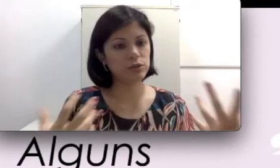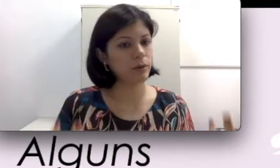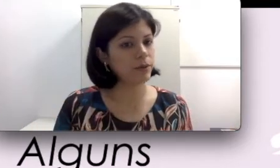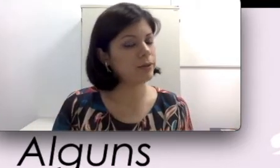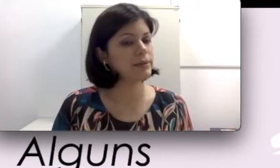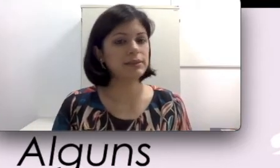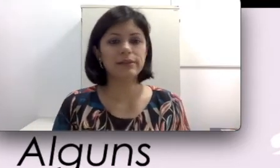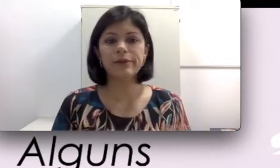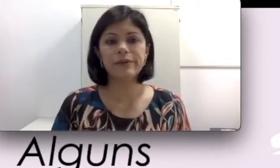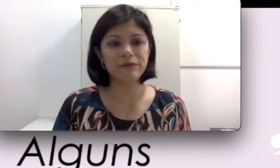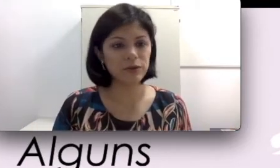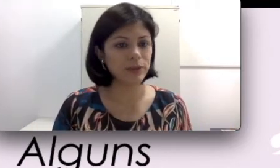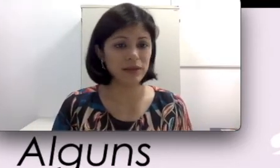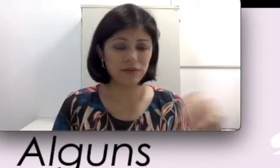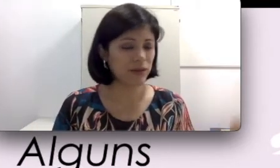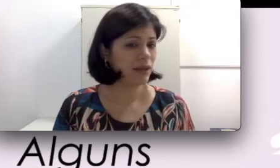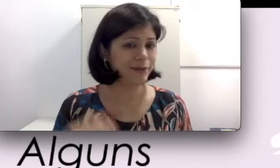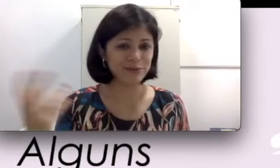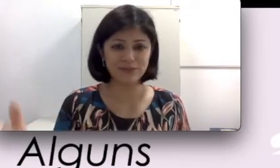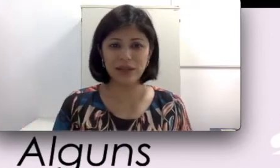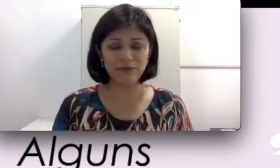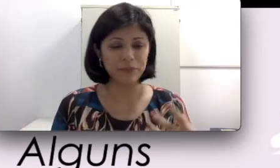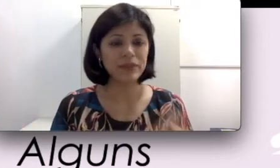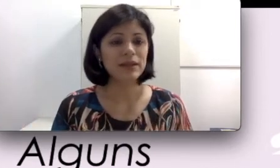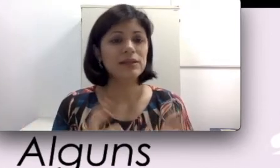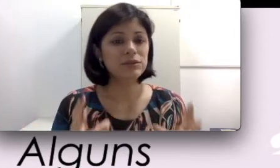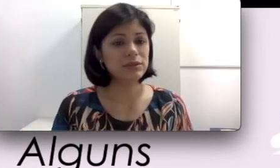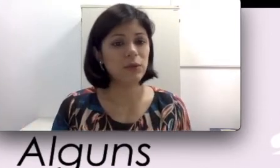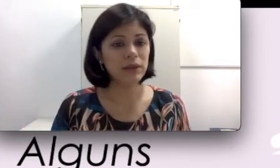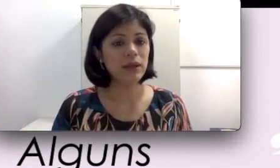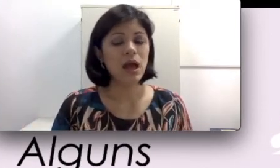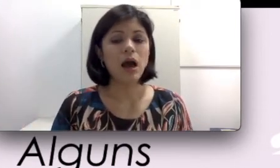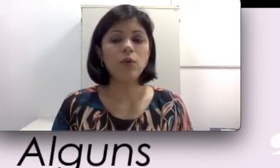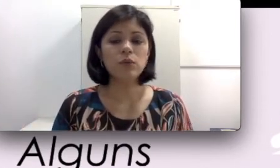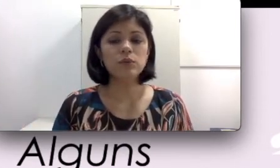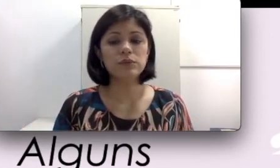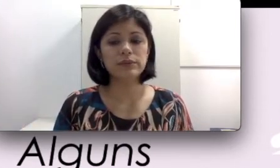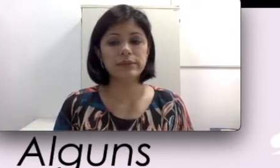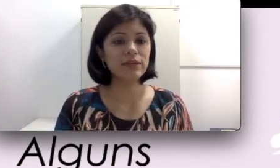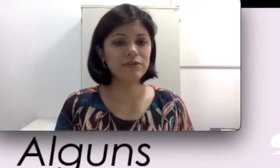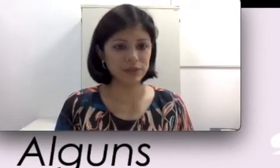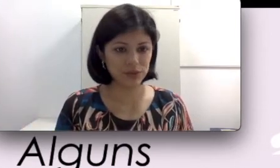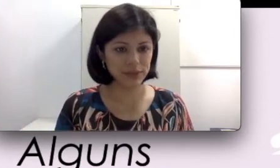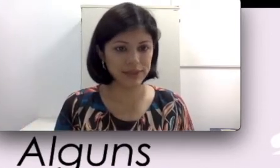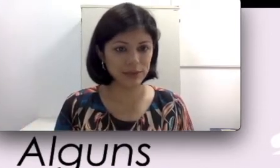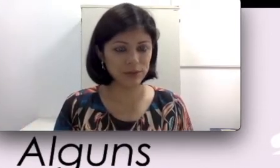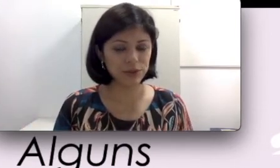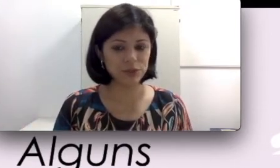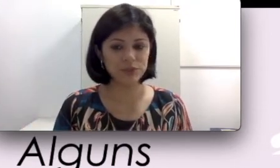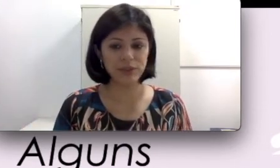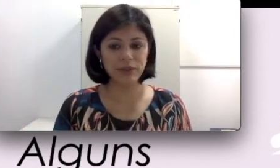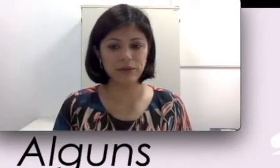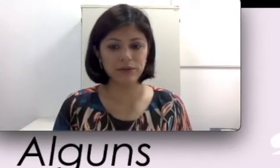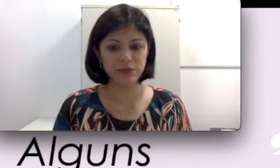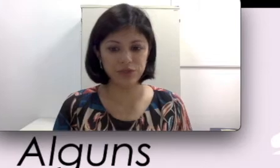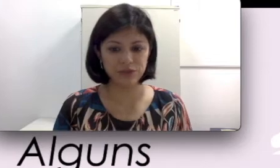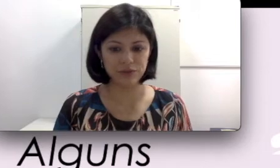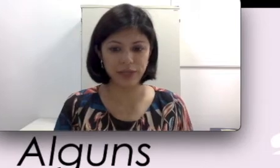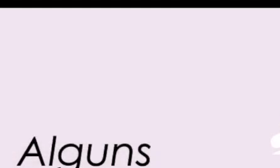uma programação na TV. Isso são alguns avanços da tecnologia nos aparelhos auditivos.